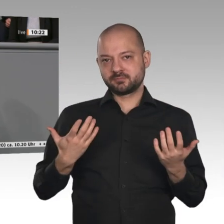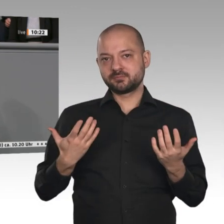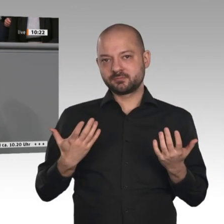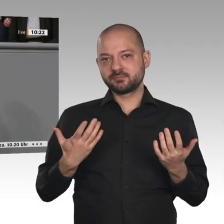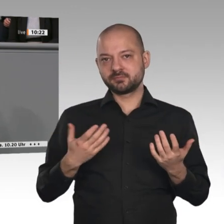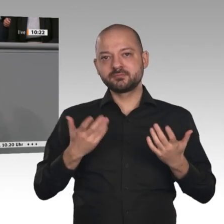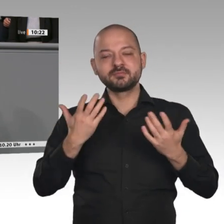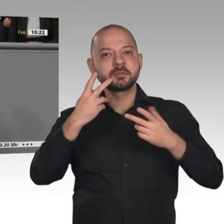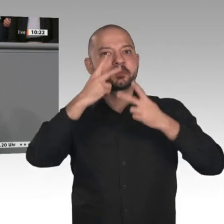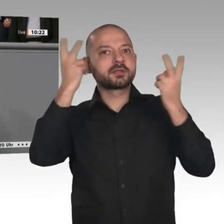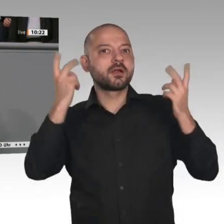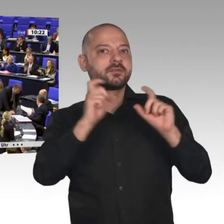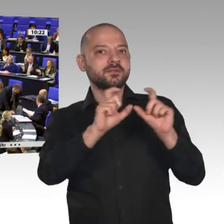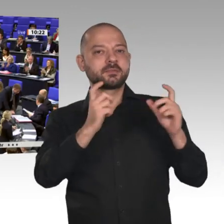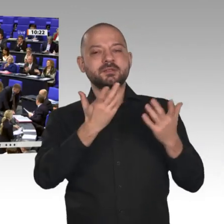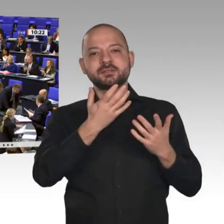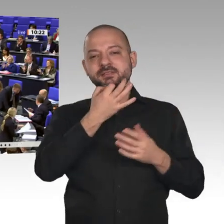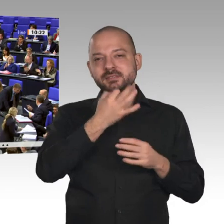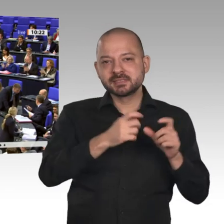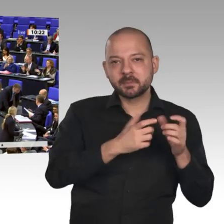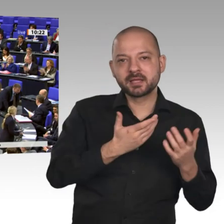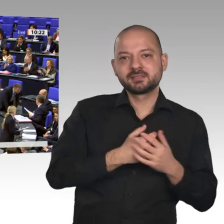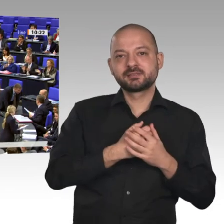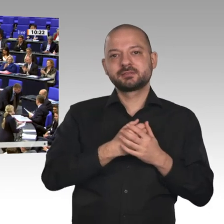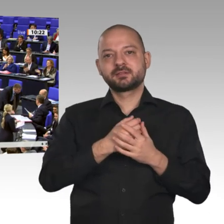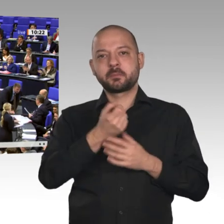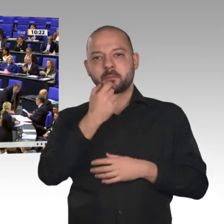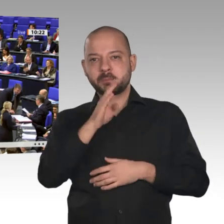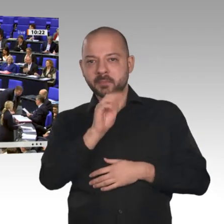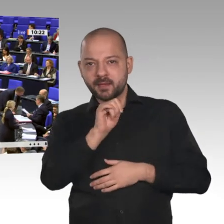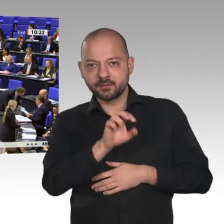kleine Unternehmen, die teilweise industrielle Produktion erst möglich machen, und viele